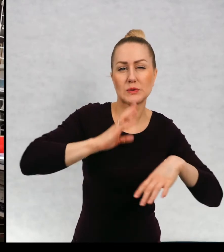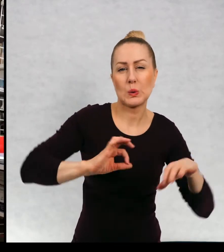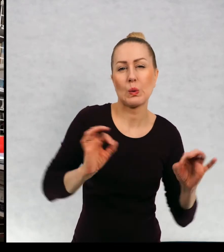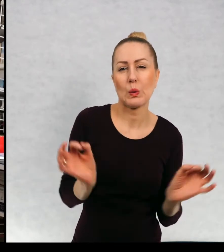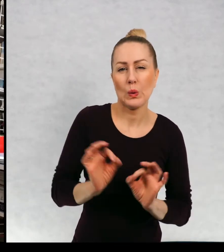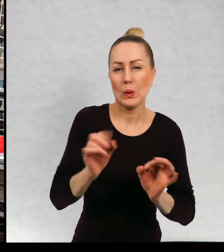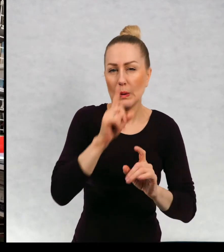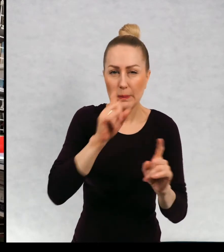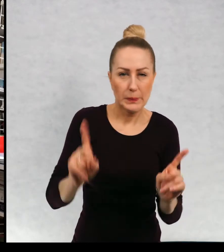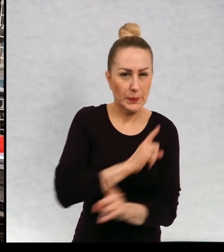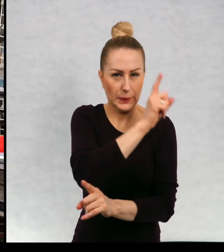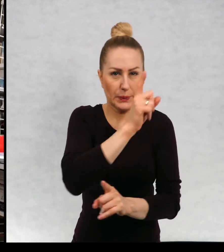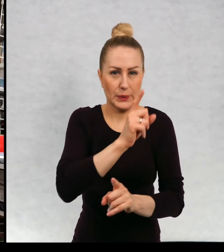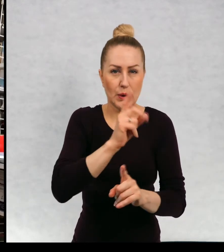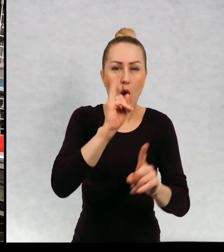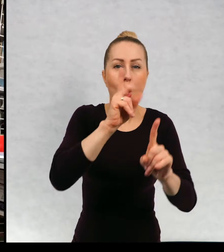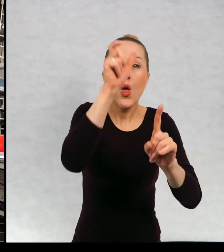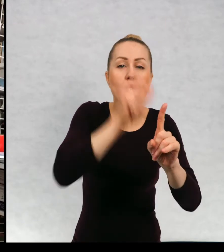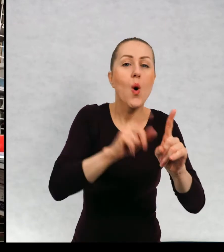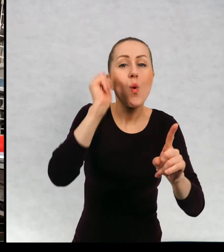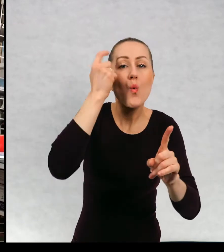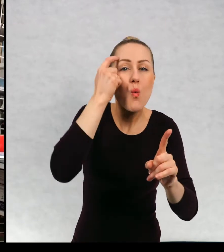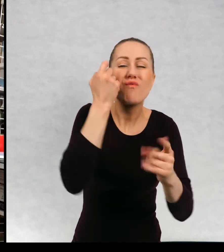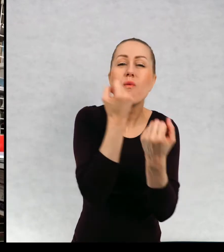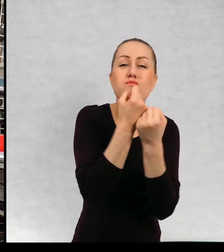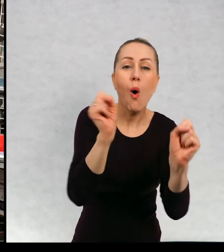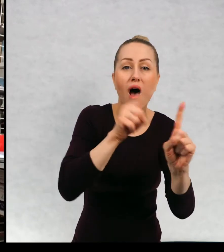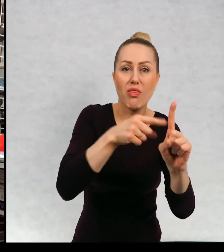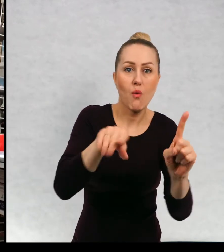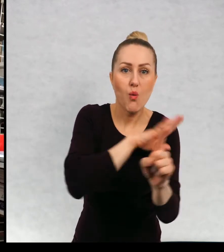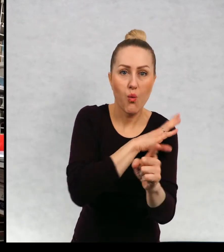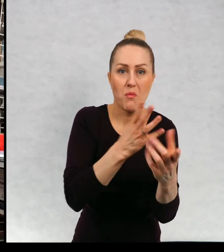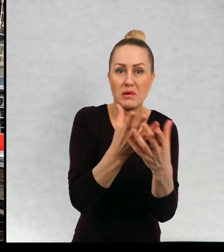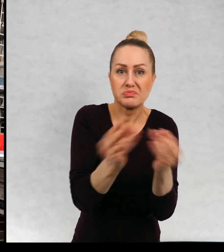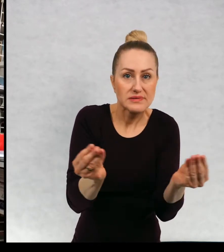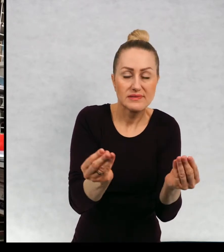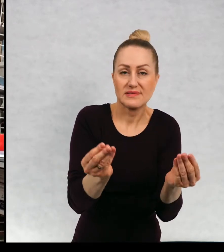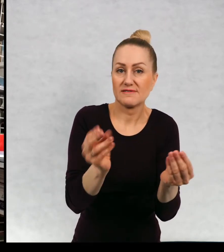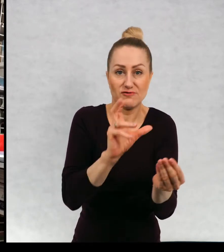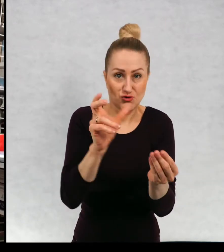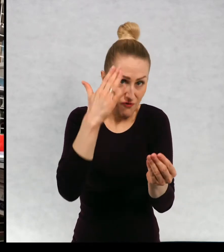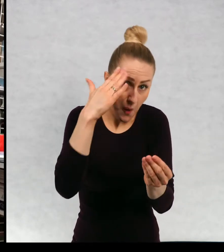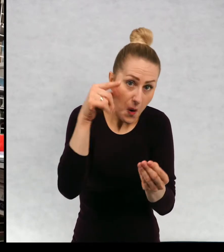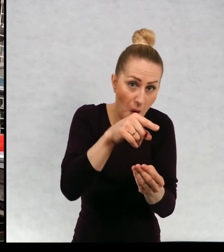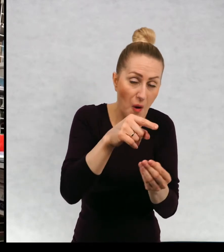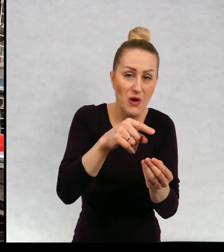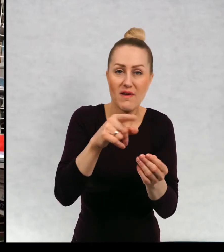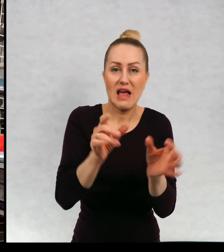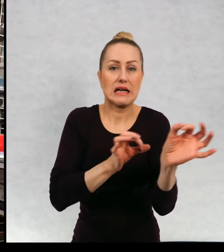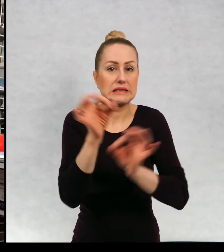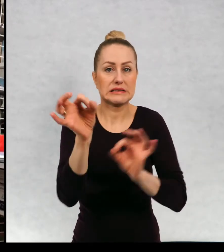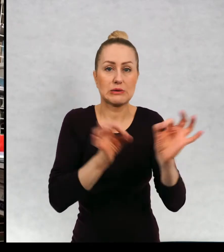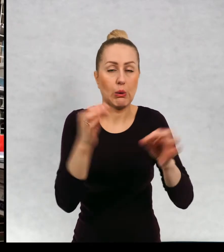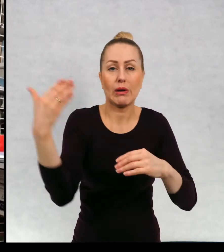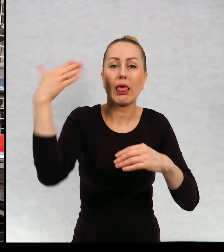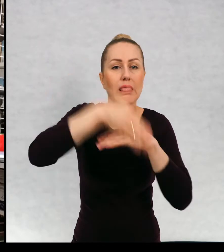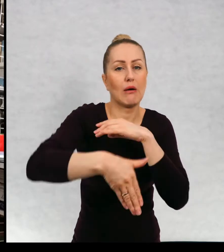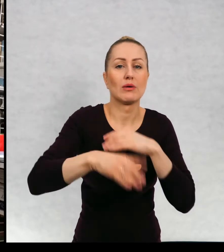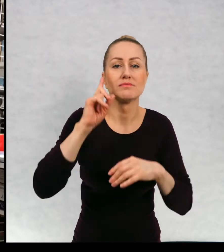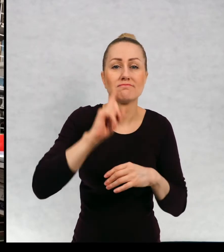mroczne, w których ginie główny bohater na przykład i cała historia kończy się,